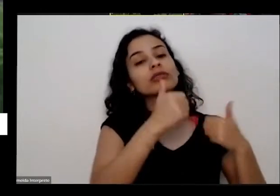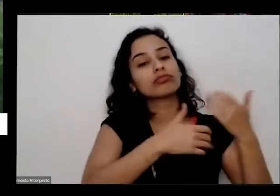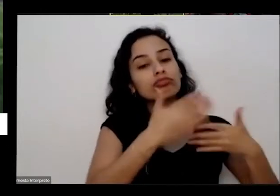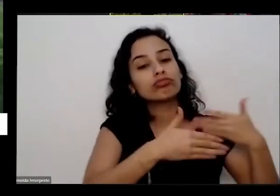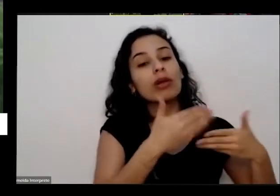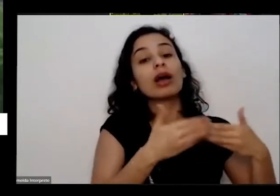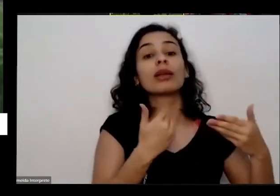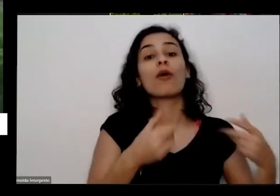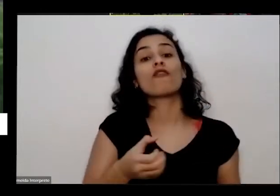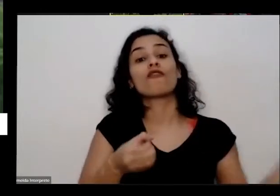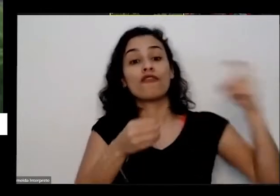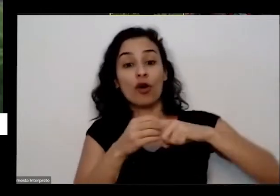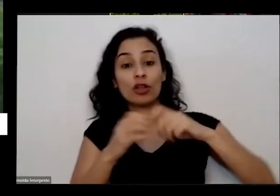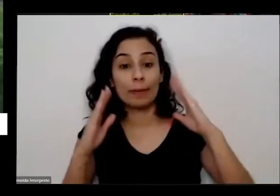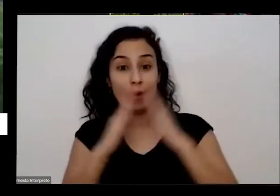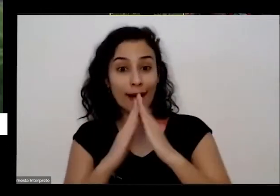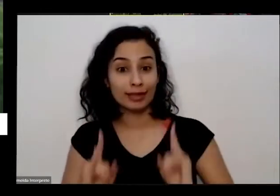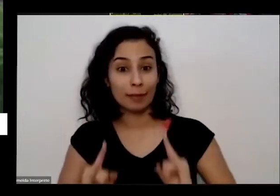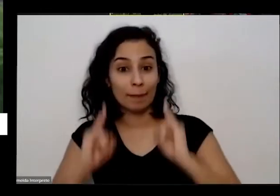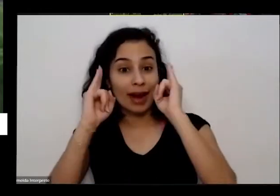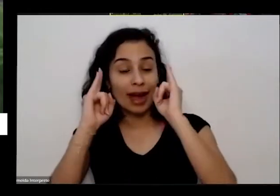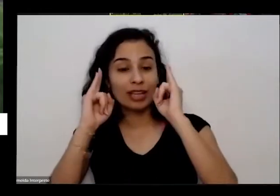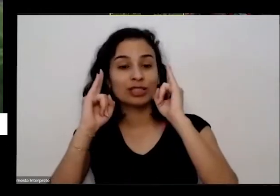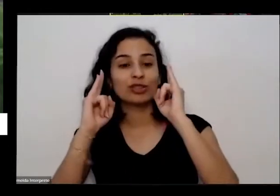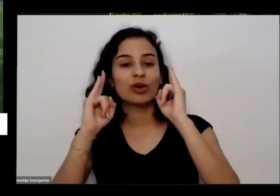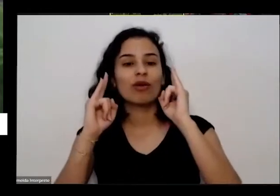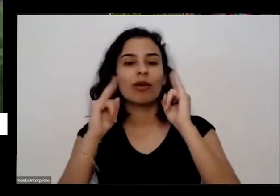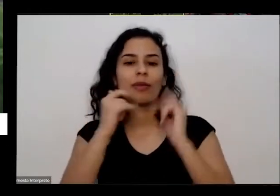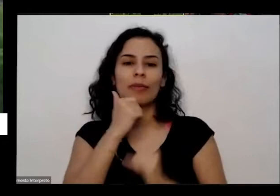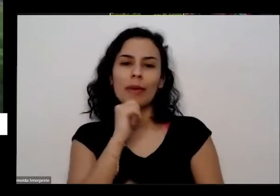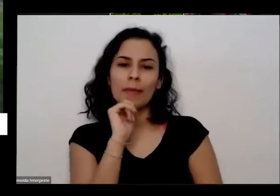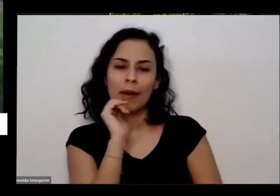e ela já chegou a gente desceu do carro ela já olhou um pedaço do Gramado e quando assim